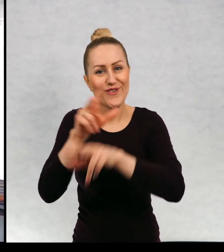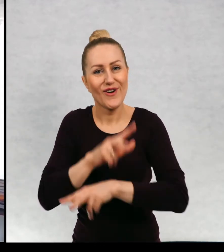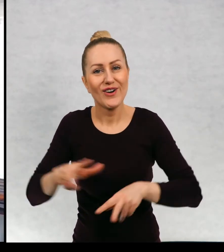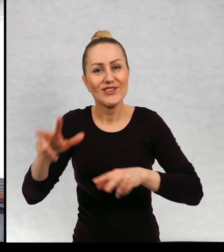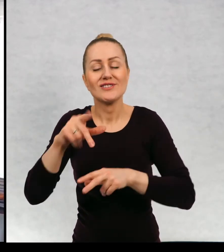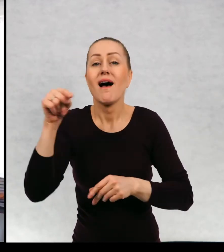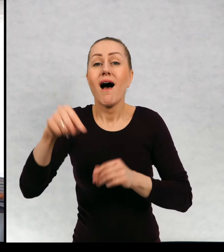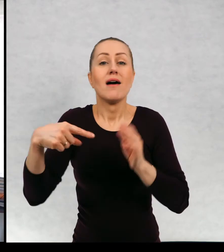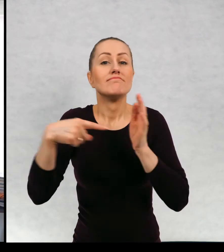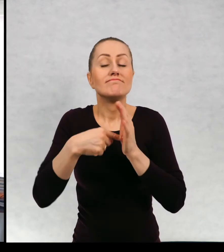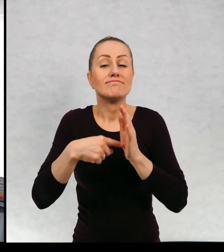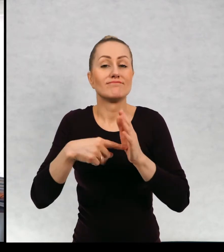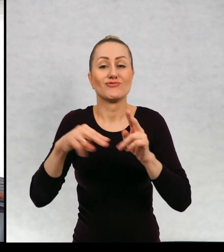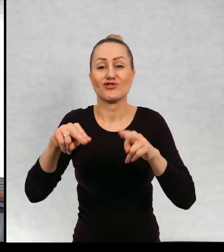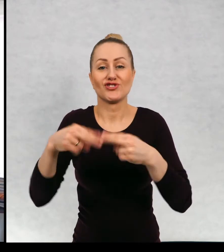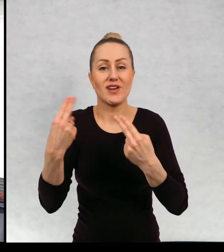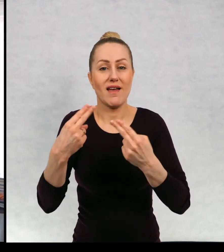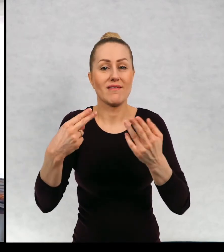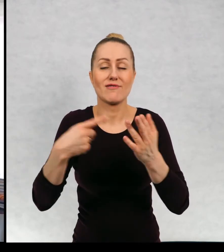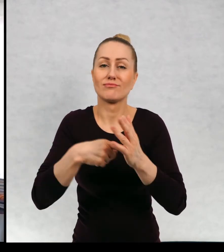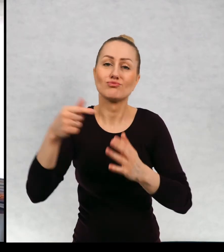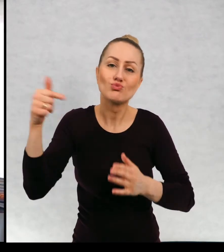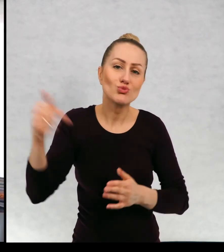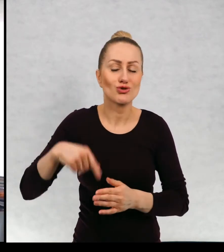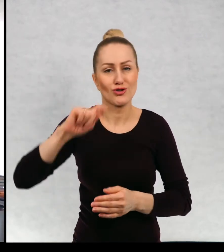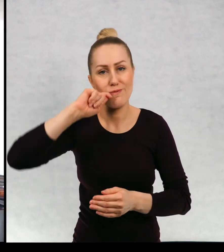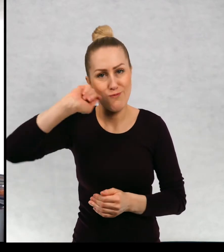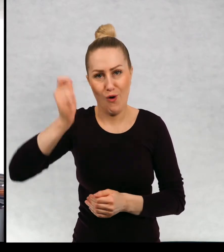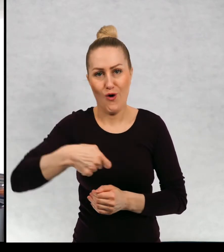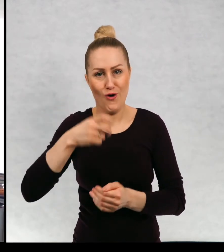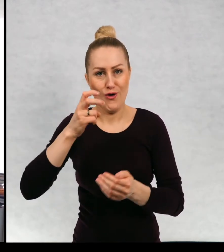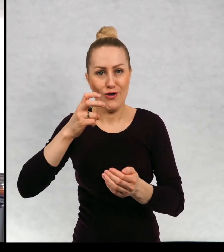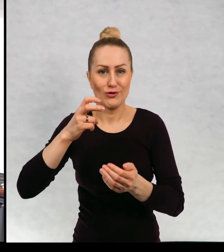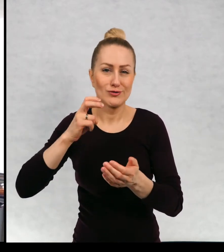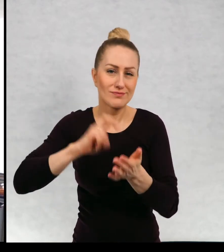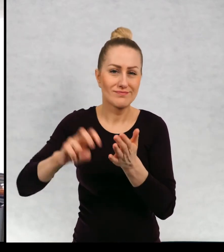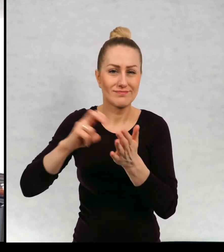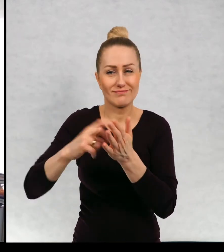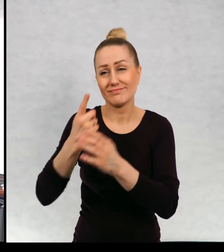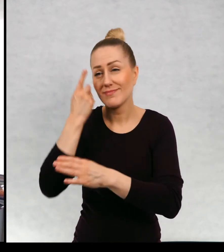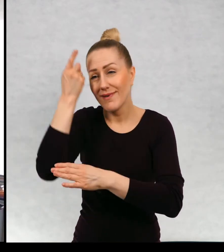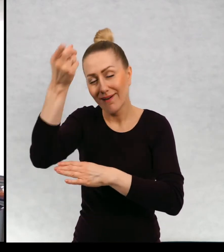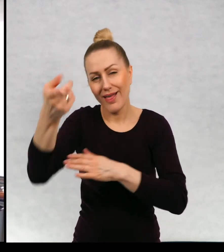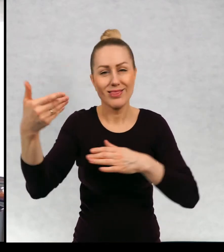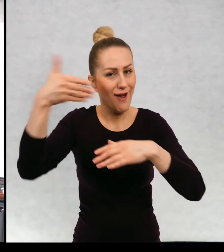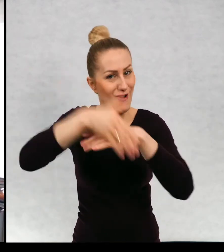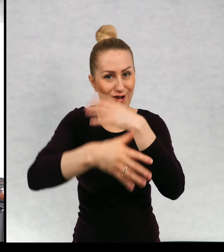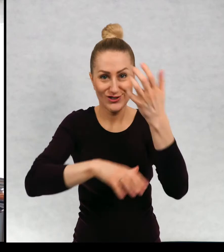która pewnego dnia musi wyruszyć w podróż na koniec świata.